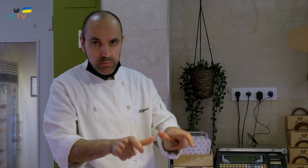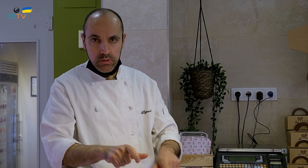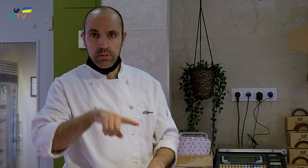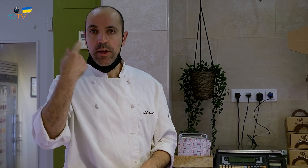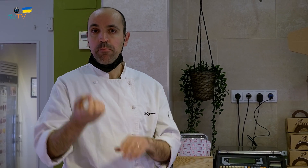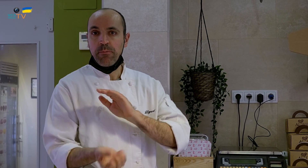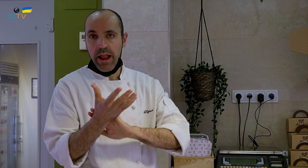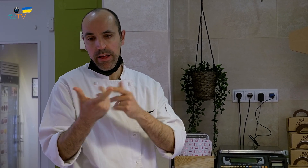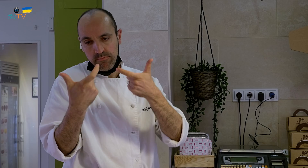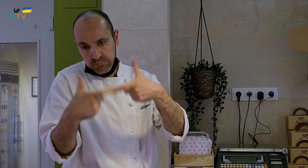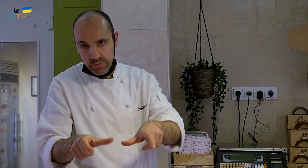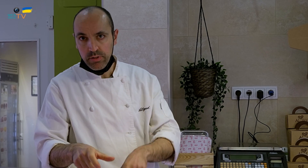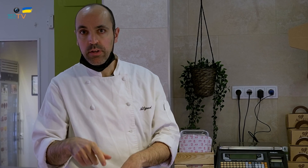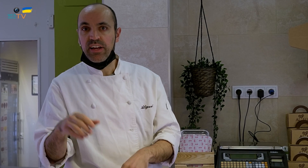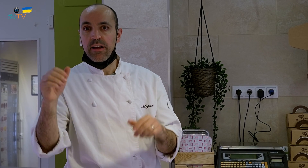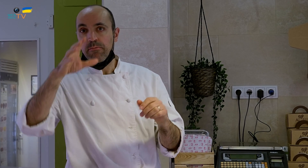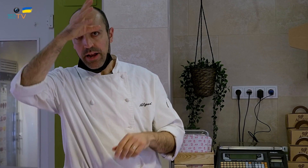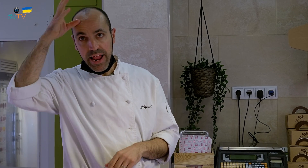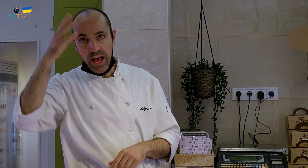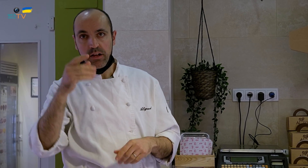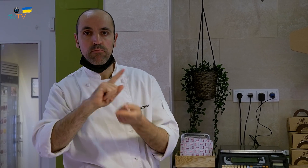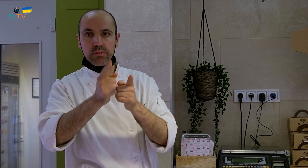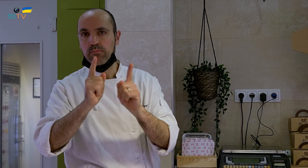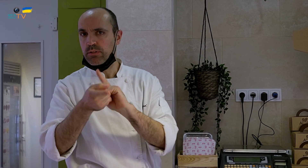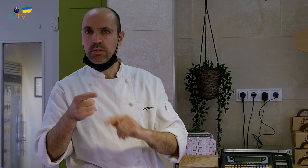Primavera tiene los suyos y verano los suyos.